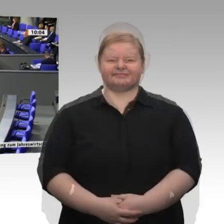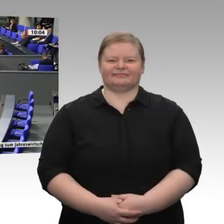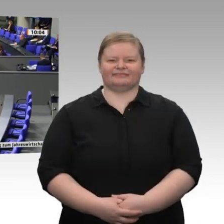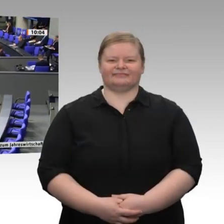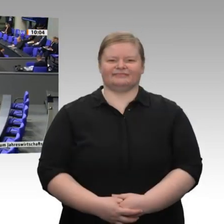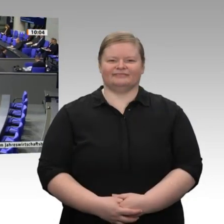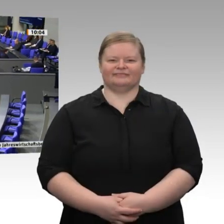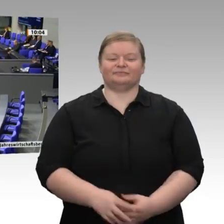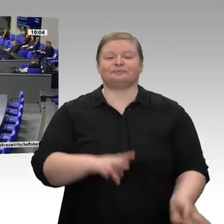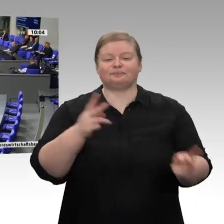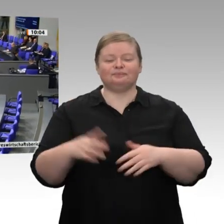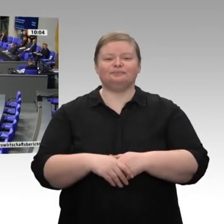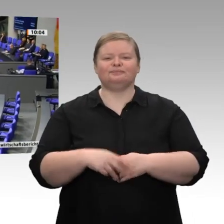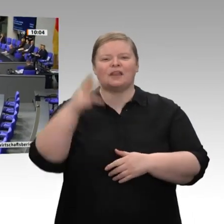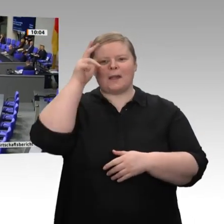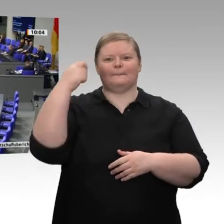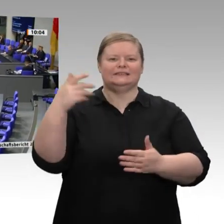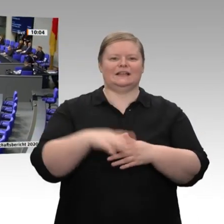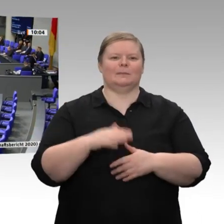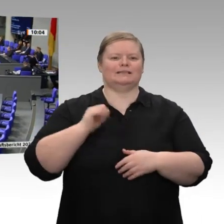Herr Präsident! Meine sehr geehrten Damen und Herren!